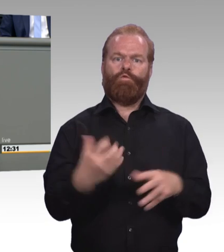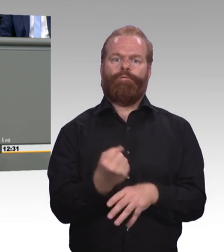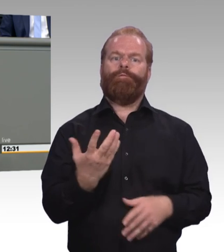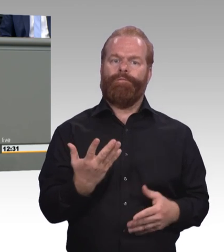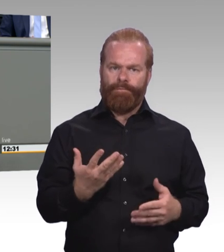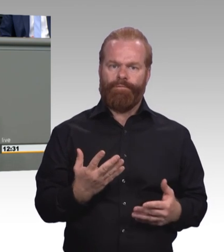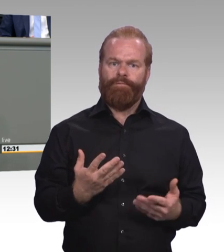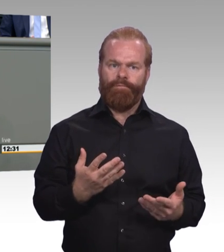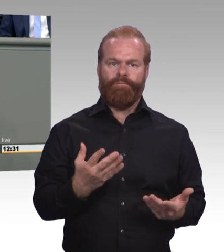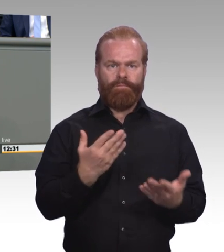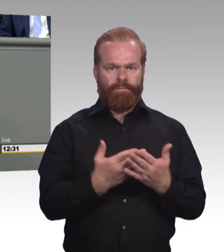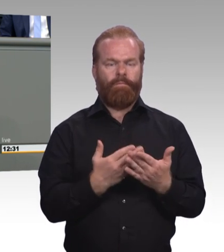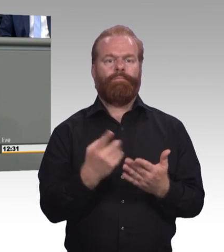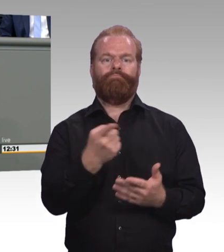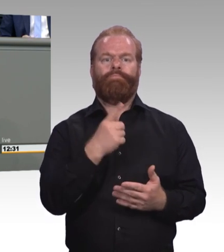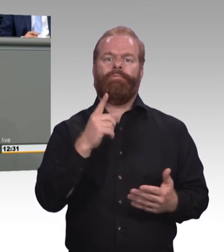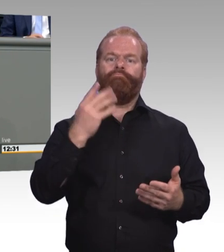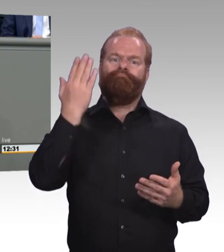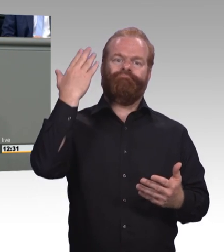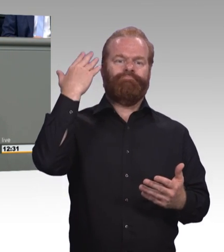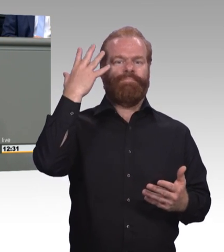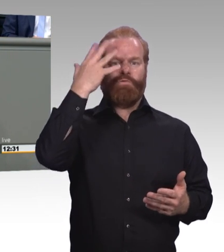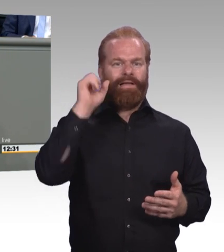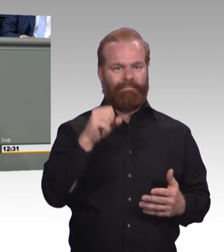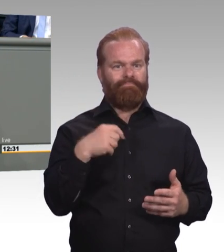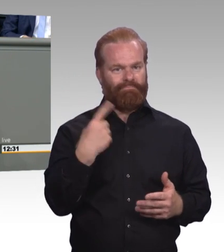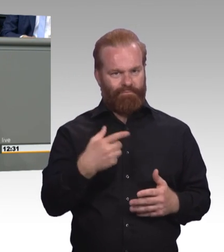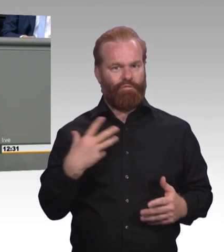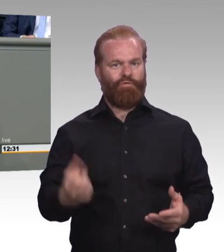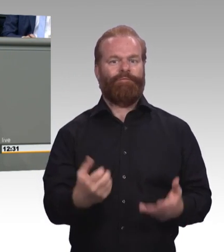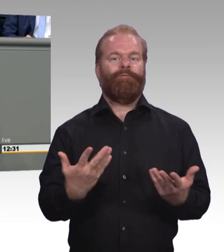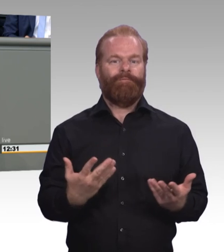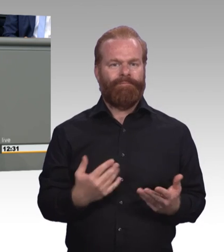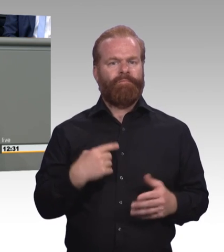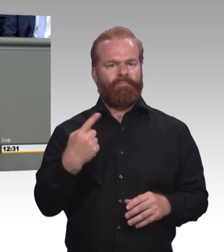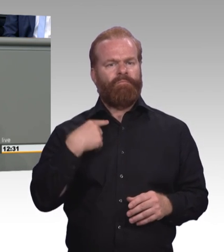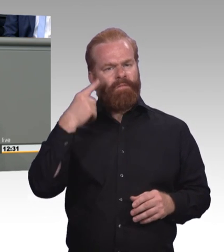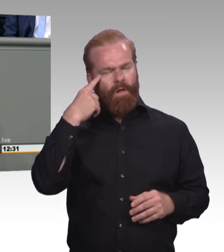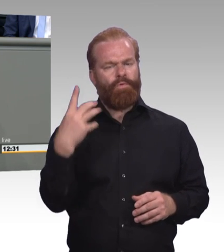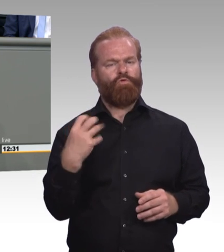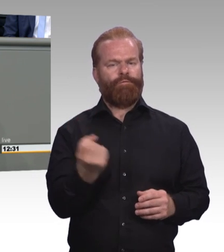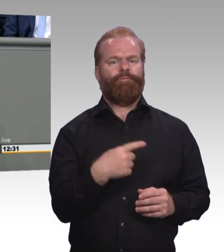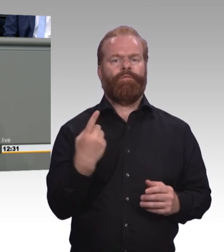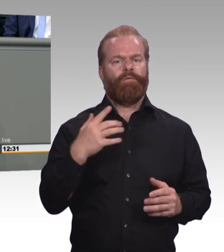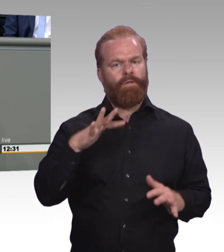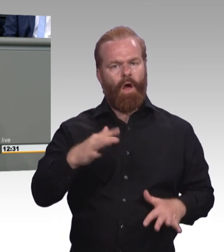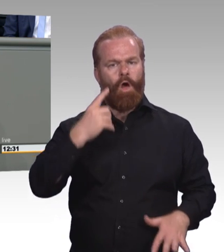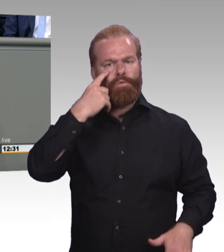die Pseudo-Akademisierung in Bezug auf diese drei Bezeichnungen Berufsspezialist, Beruf-Bachelor professional etc. angesprochen haben.